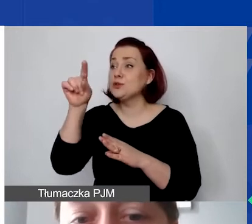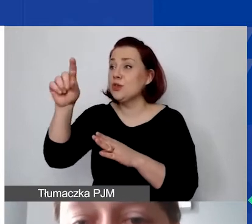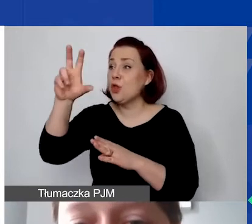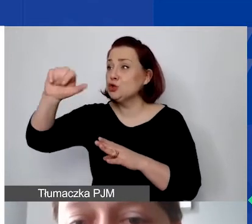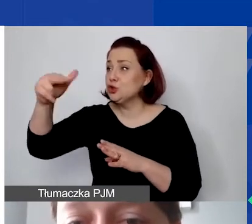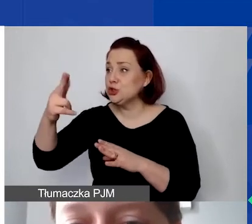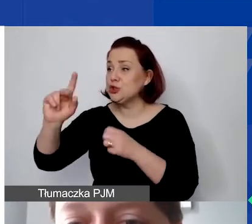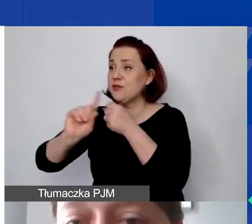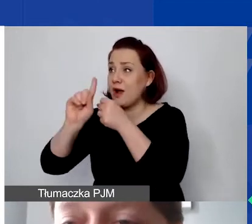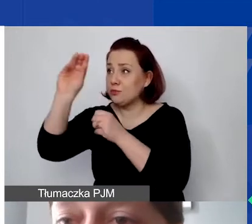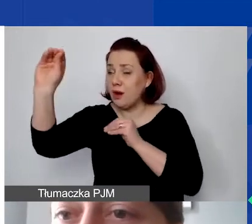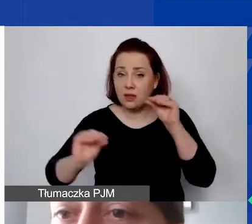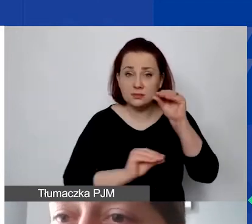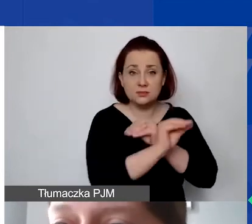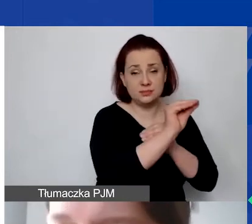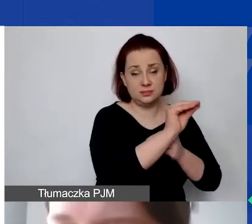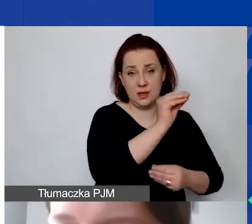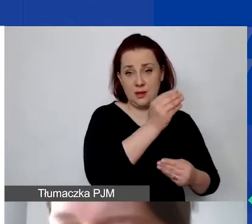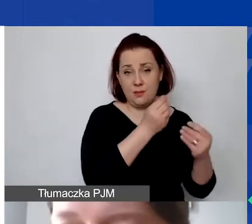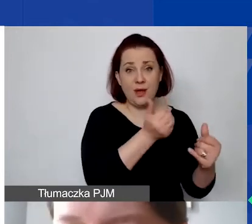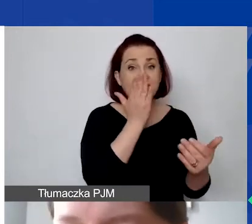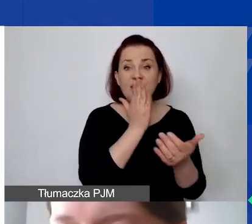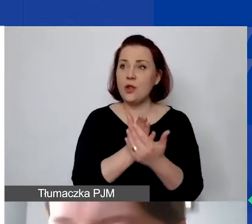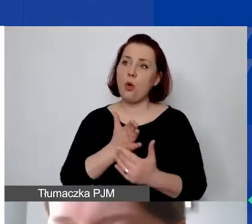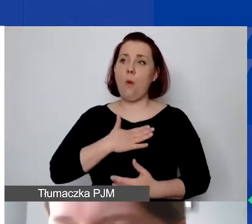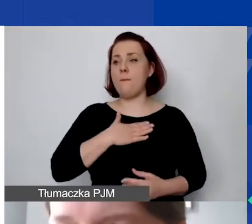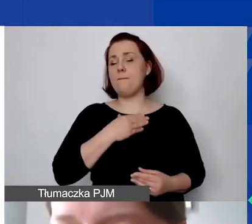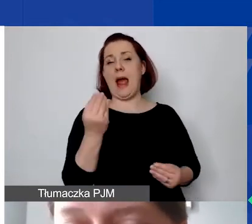Nie tylko informacja o tym, jaki jest koszt danej faktury.